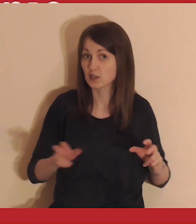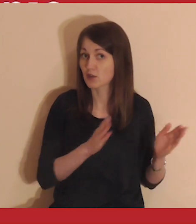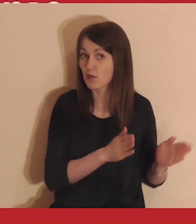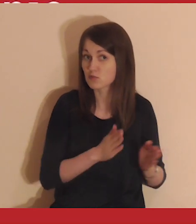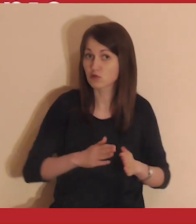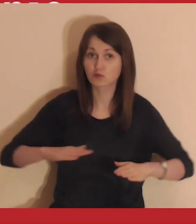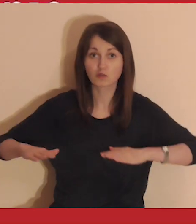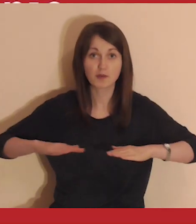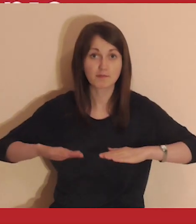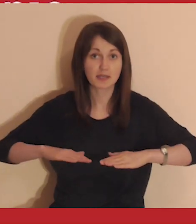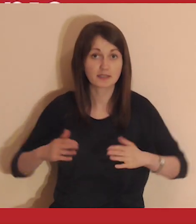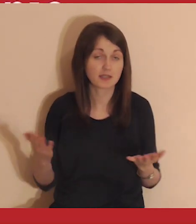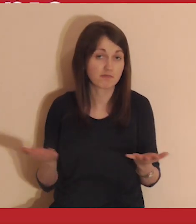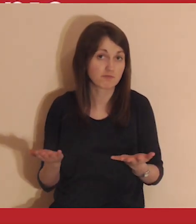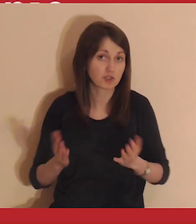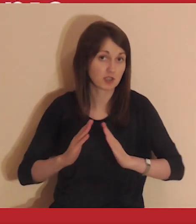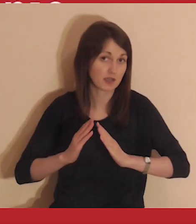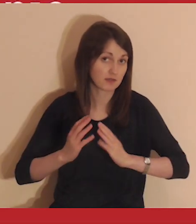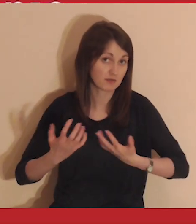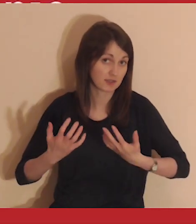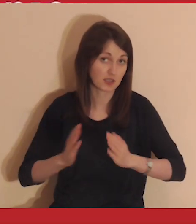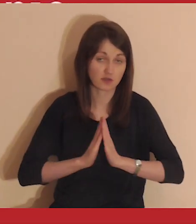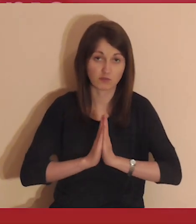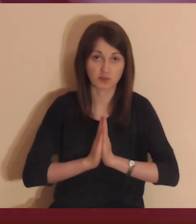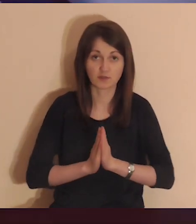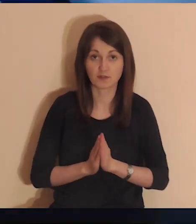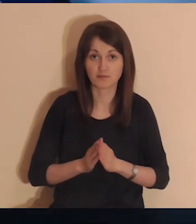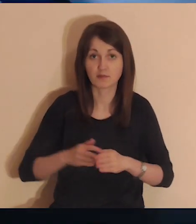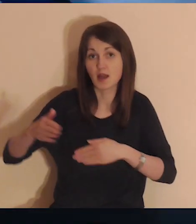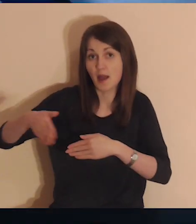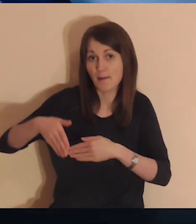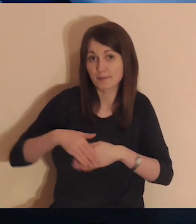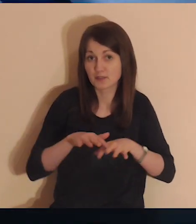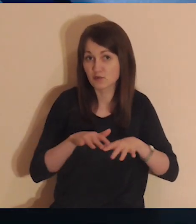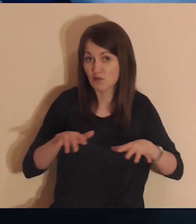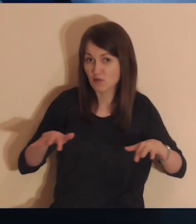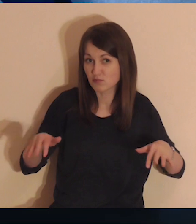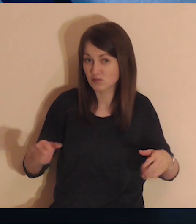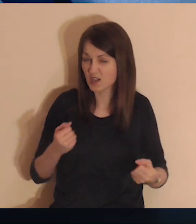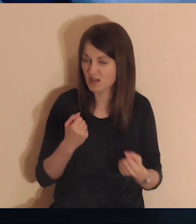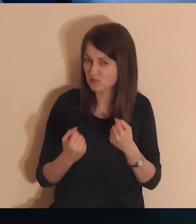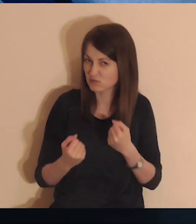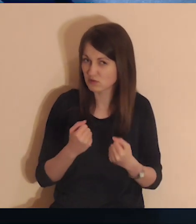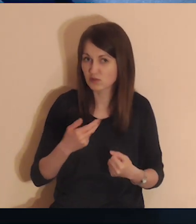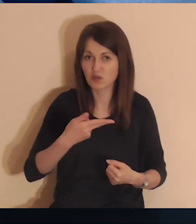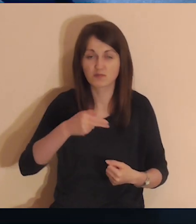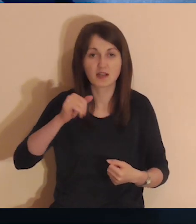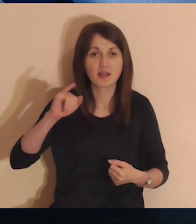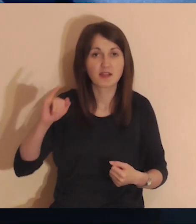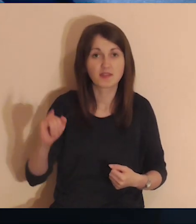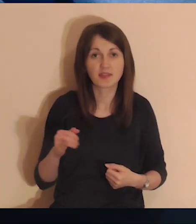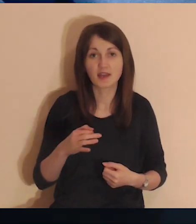W tym czasie przygotuj sobie miejsce, w którym chcesz medytować. Medytowanie przy komputerze jest bardzo trudne.